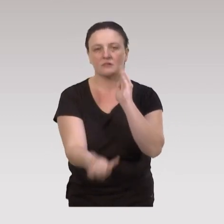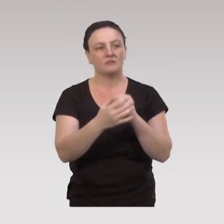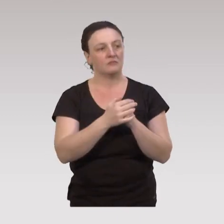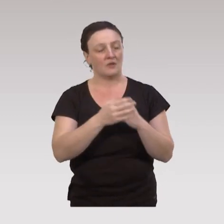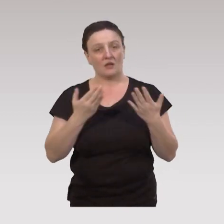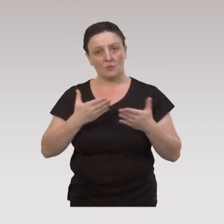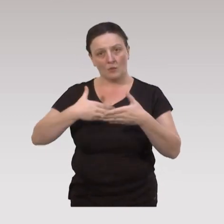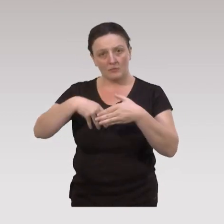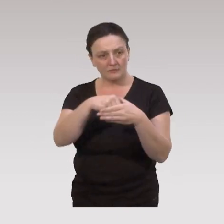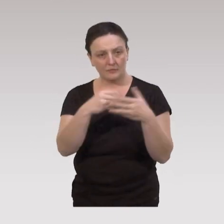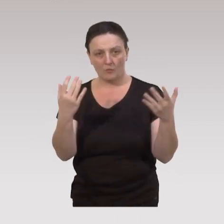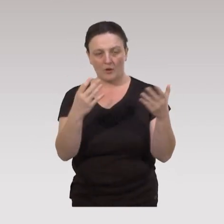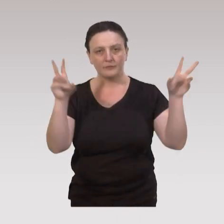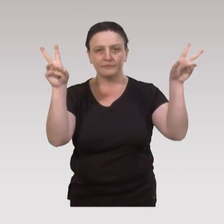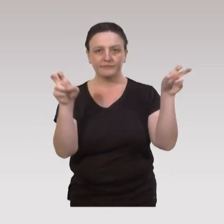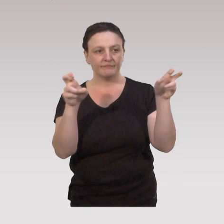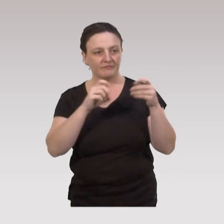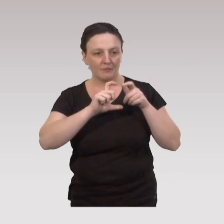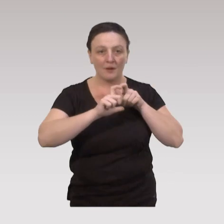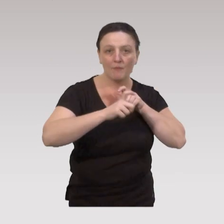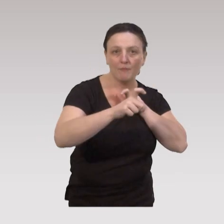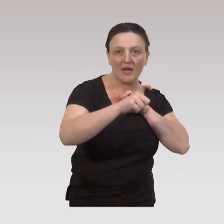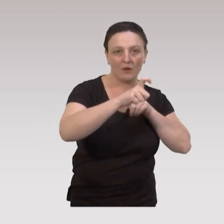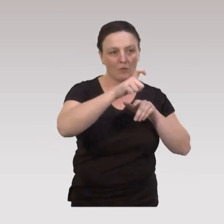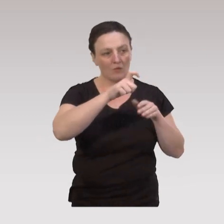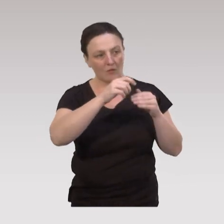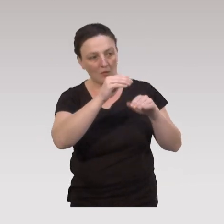On s’inscrit actuellement dans ce qu’on appelle des parcours de prévention gradués,